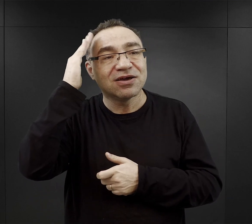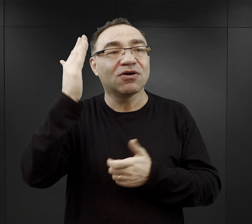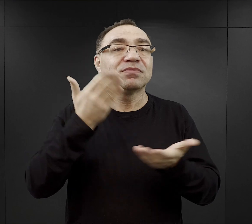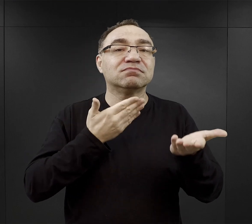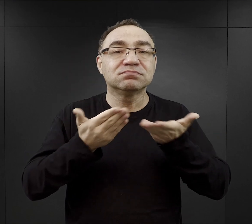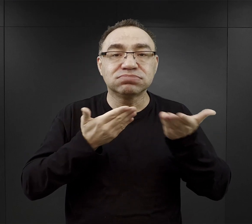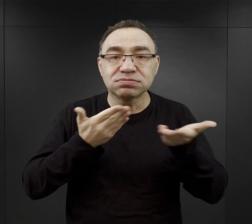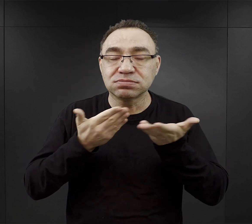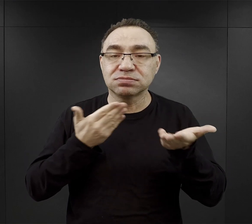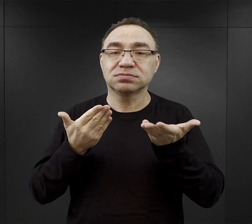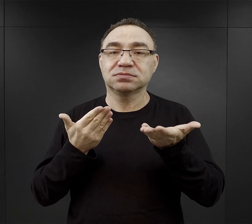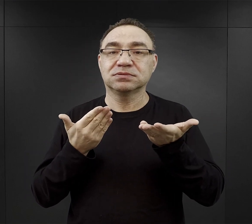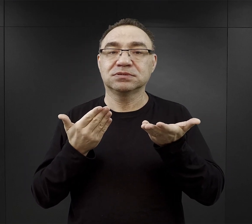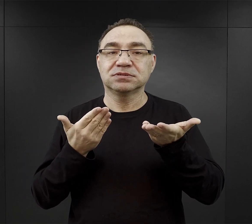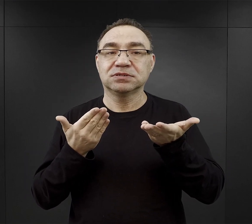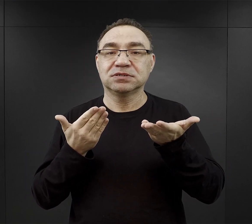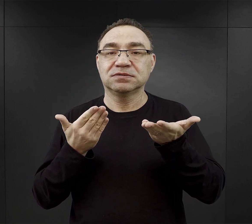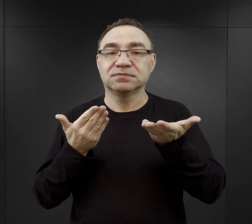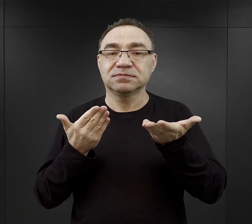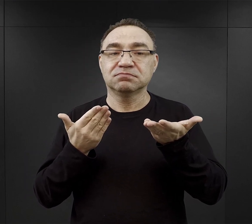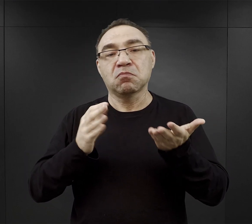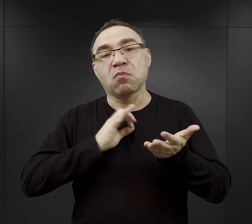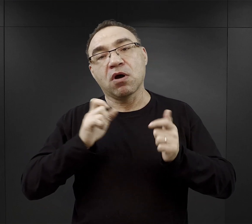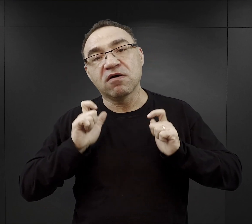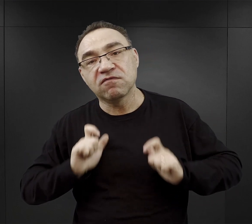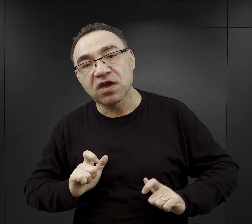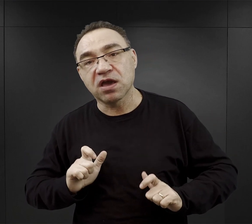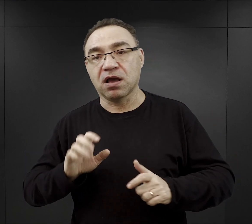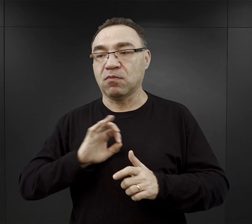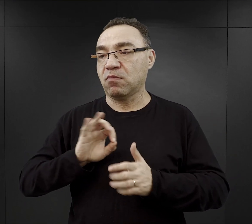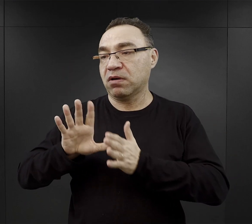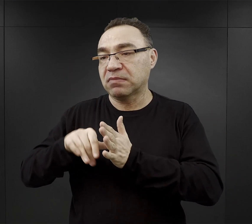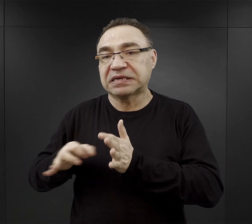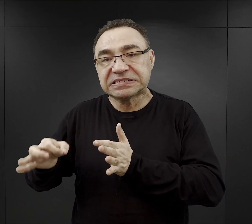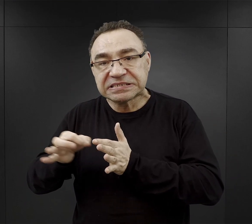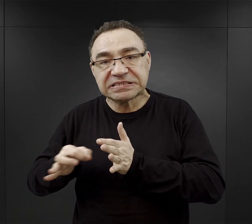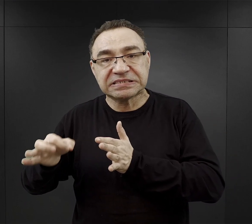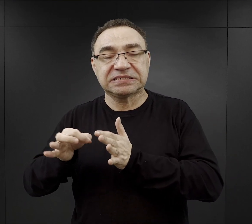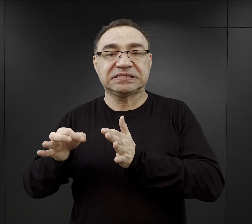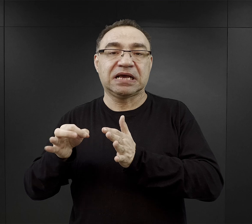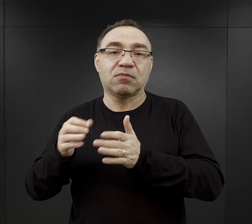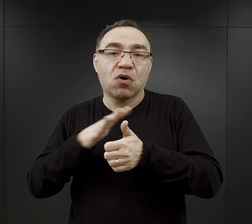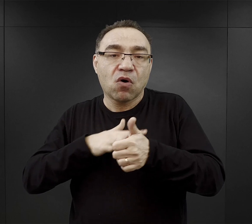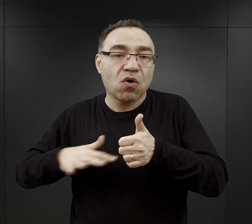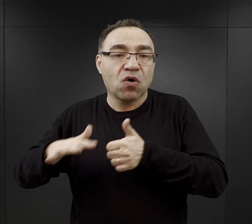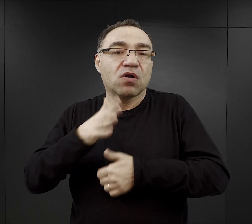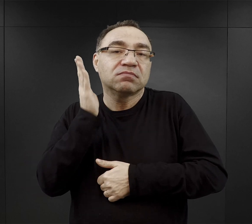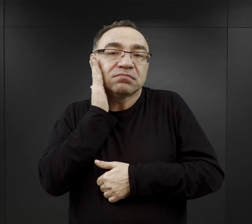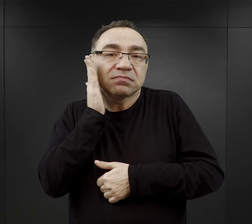czy to z własnej wsi, czy dzielnicy, czy z okolicy, w której się mieszkało,